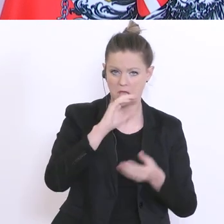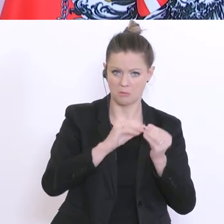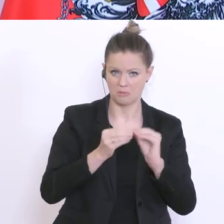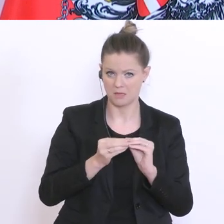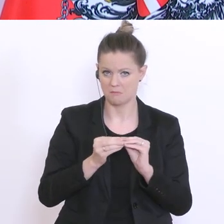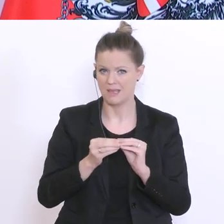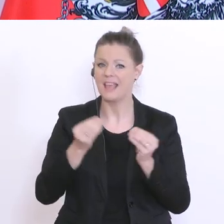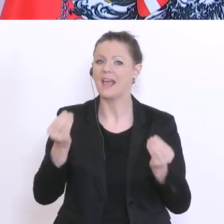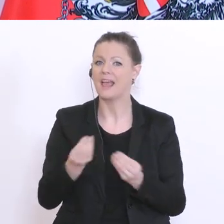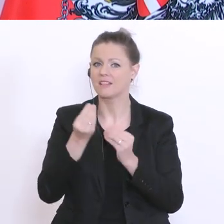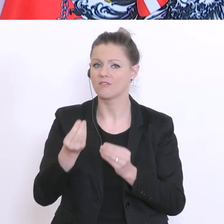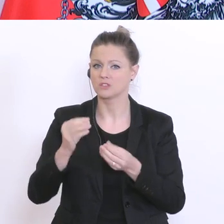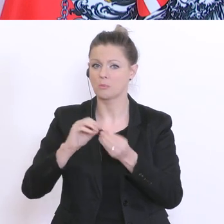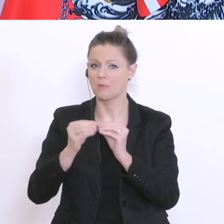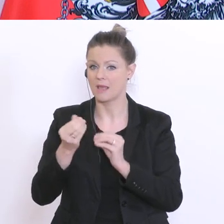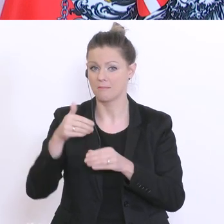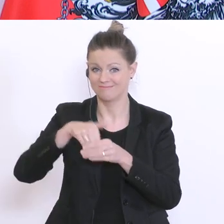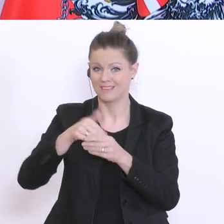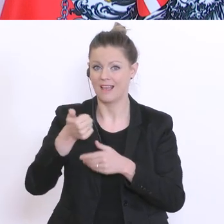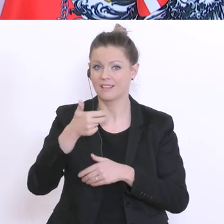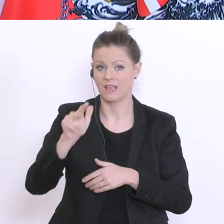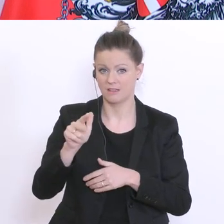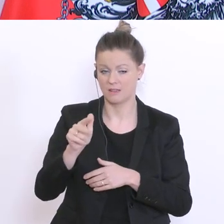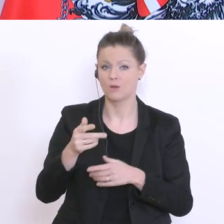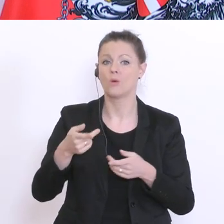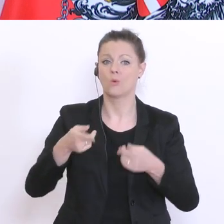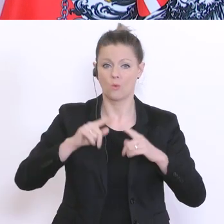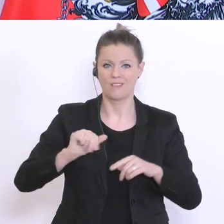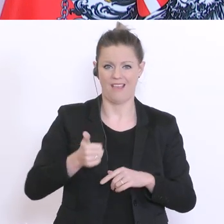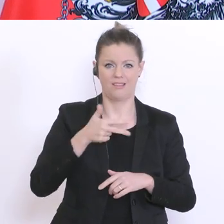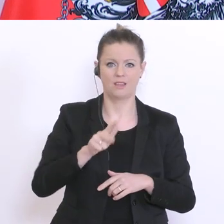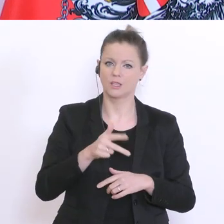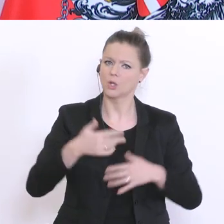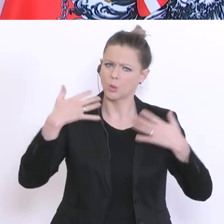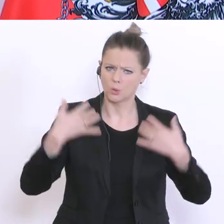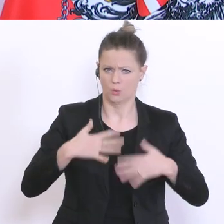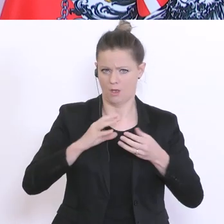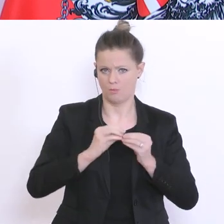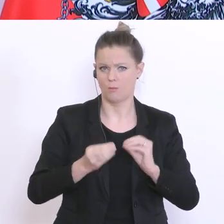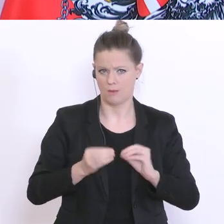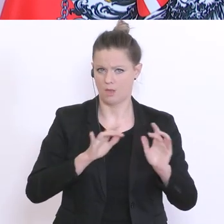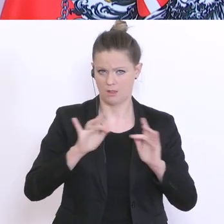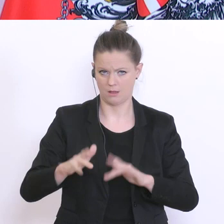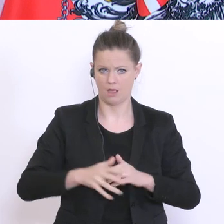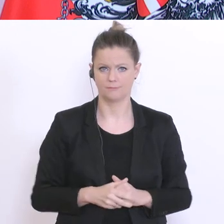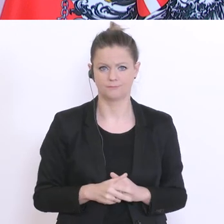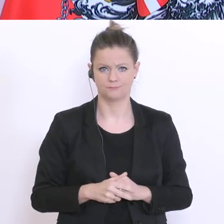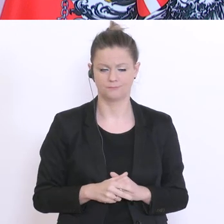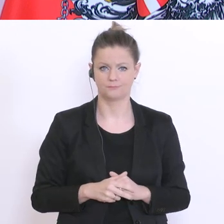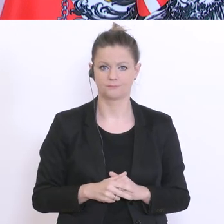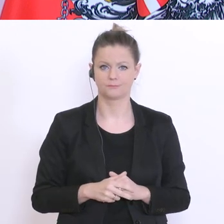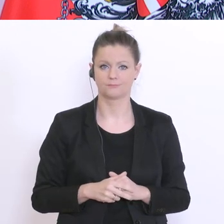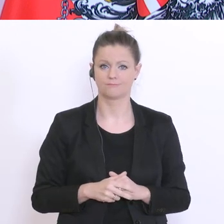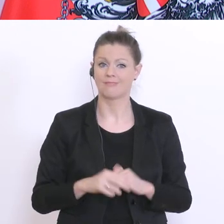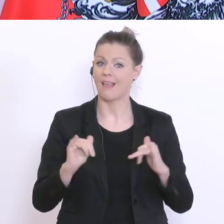für ein drittes Drittel ein erhebliches Problem. Noch immer beurteilen die Eltern, 80°% der Eltern,